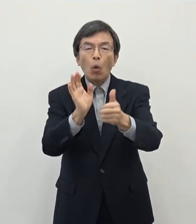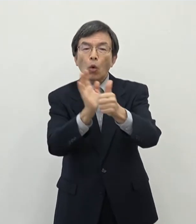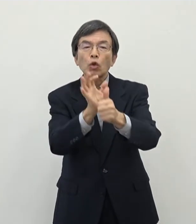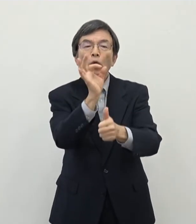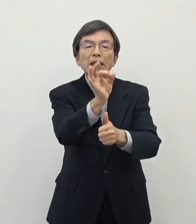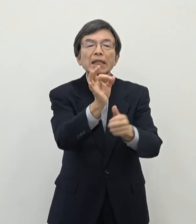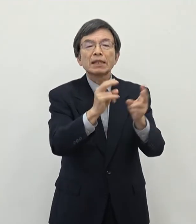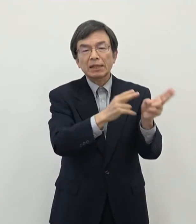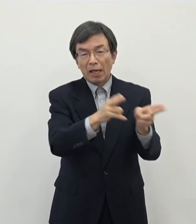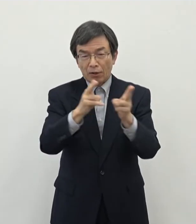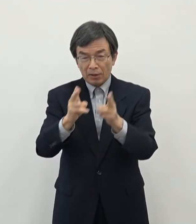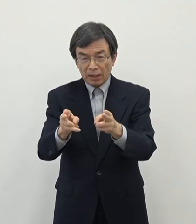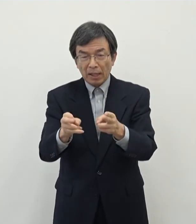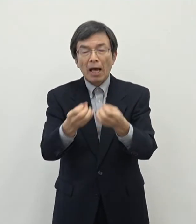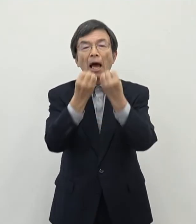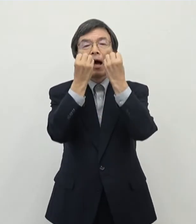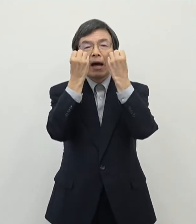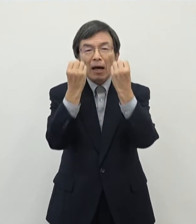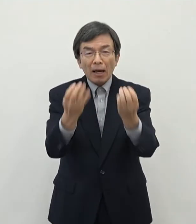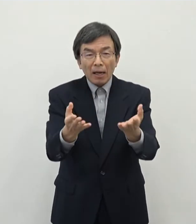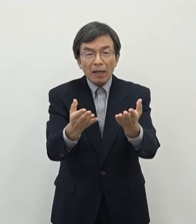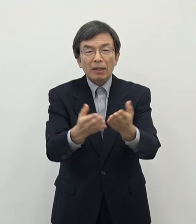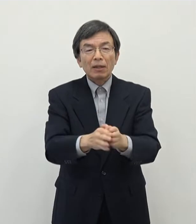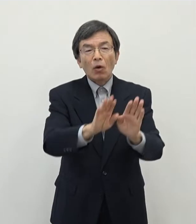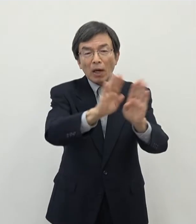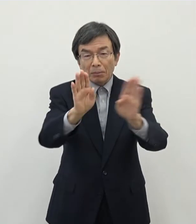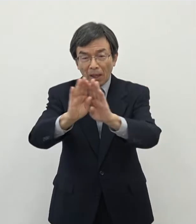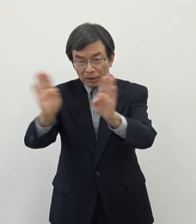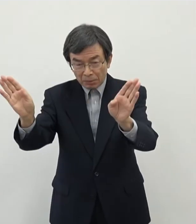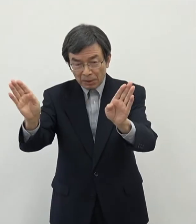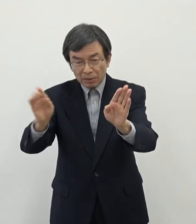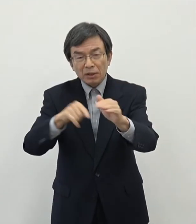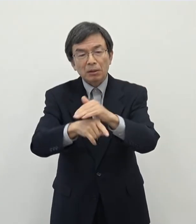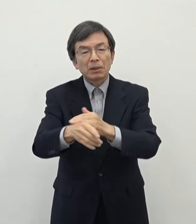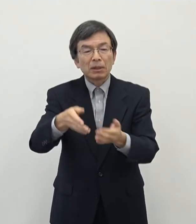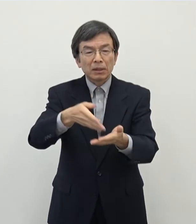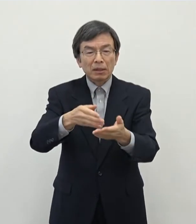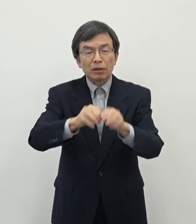て新たに 始まるということでございますので周知をさせていただきました